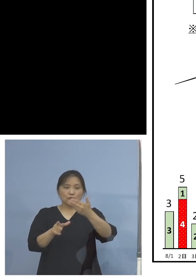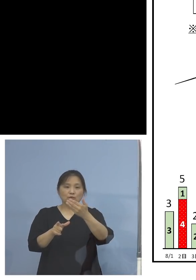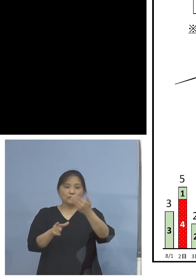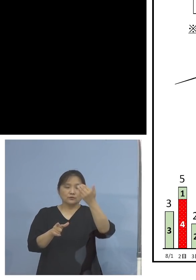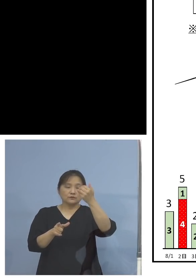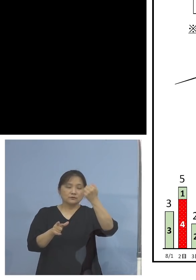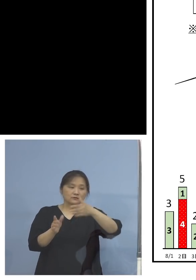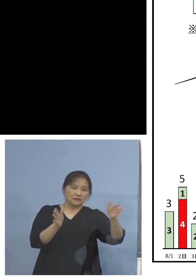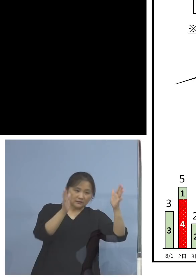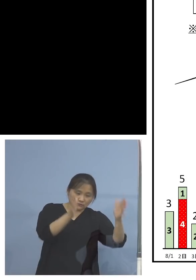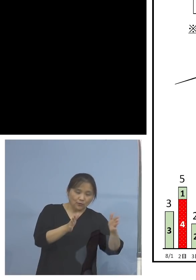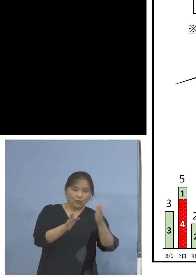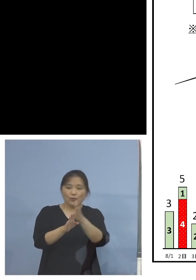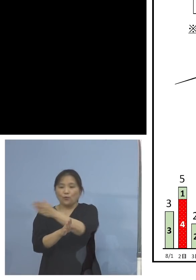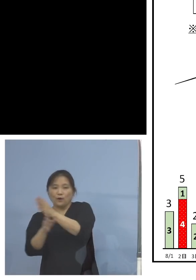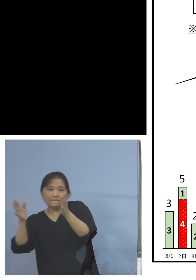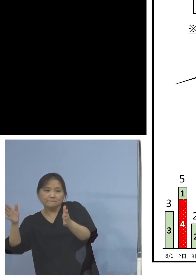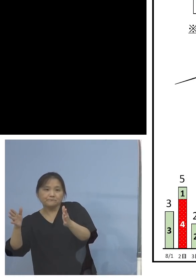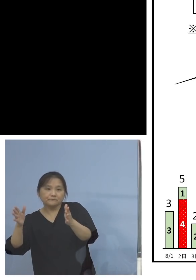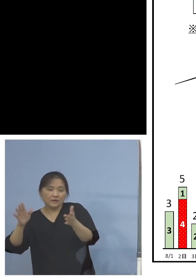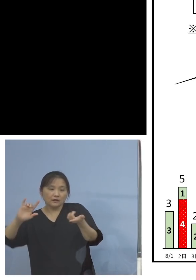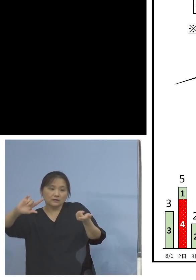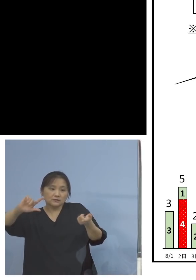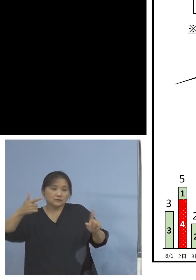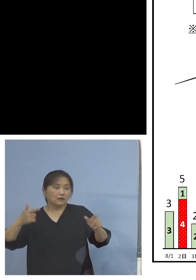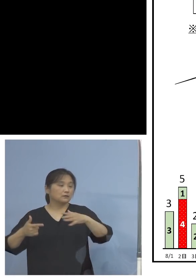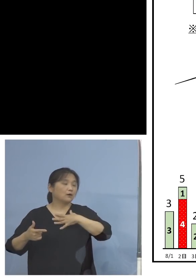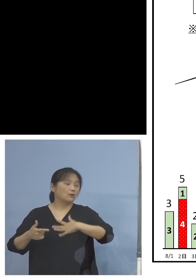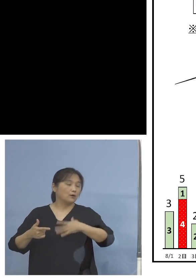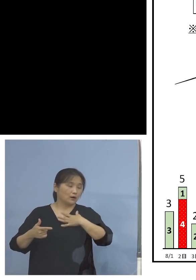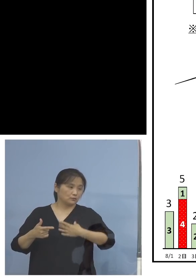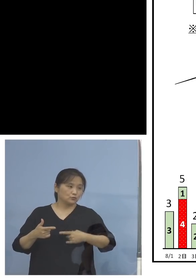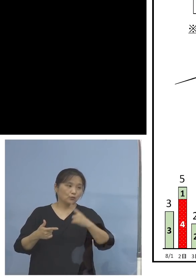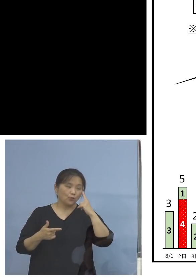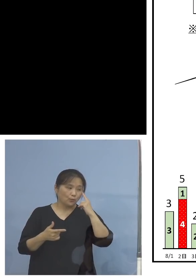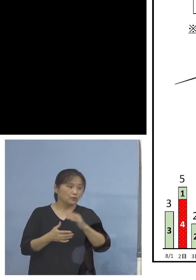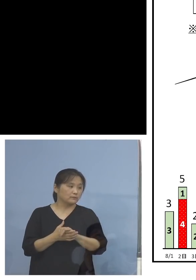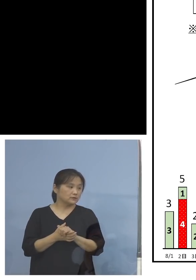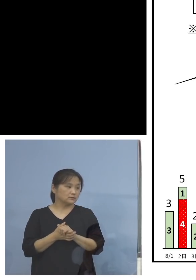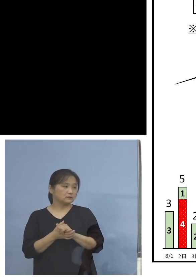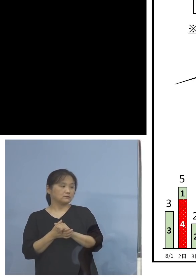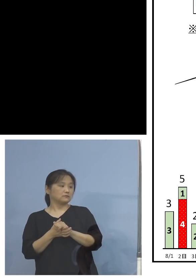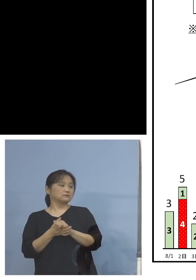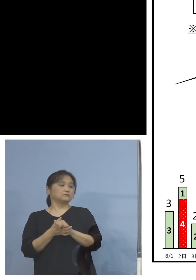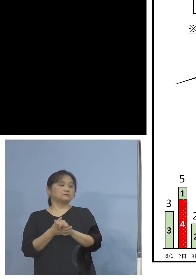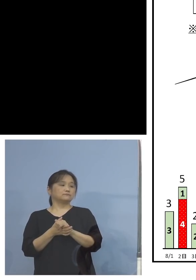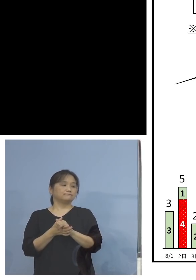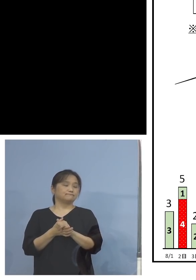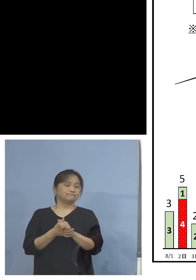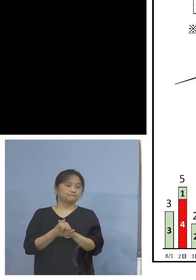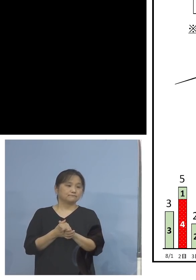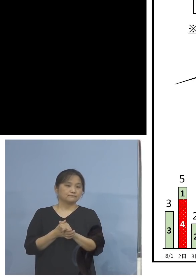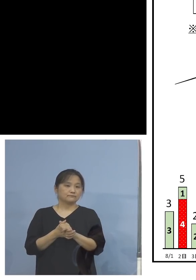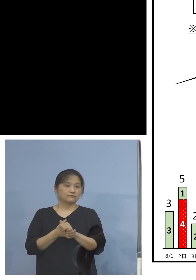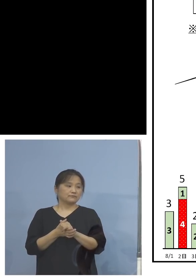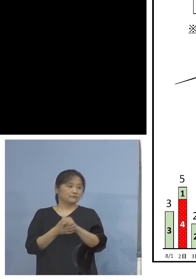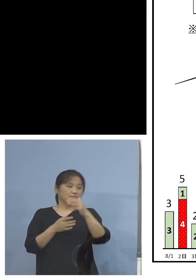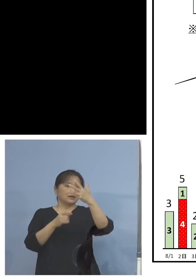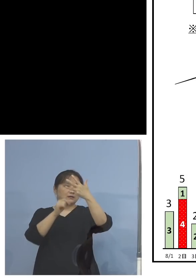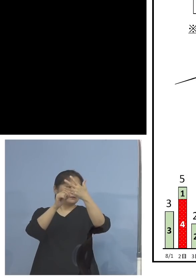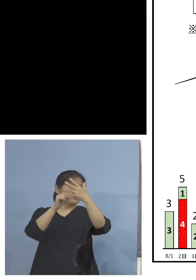いますが、明らかに違いが見える ということで、この18人という数字